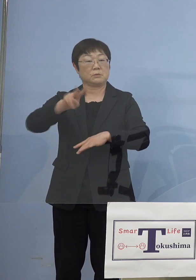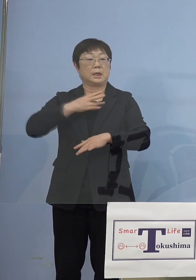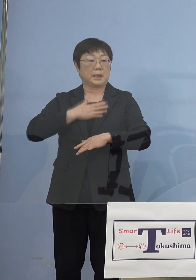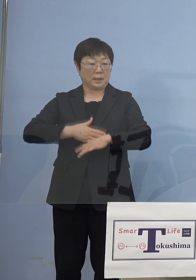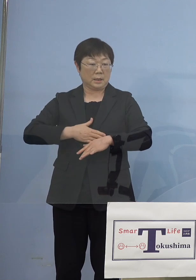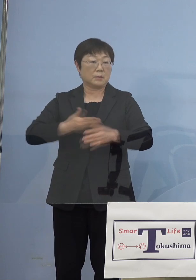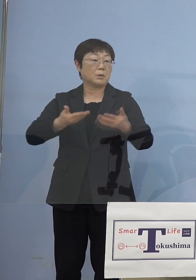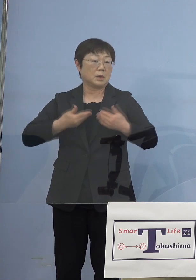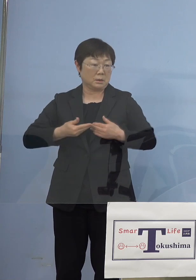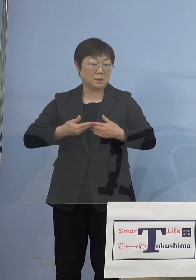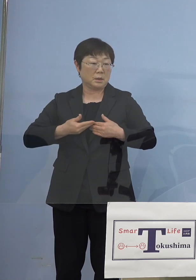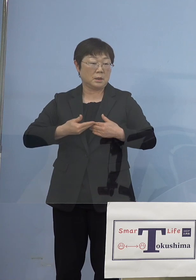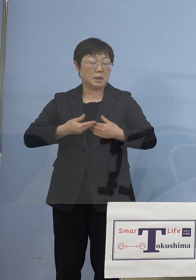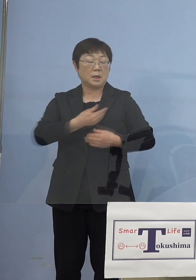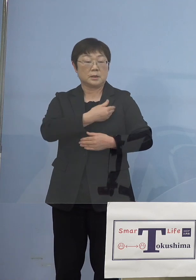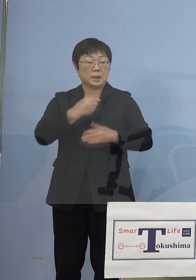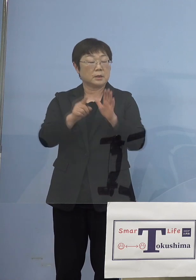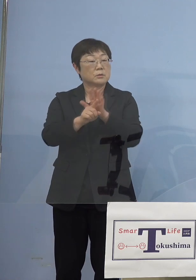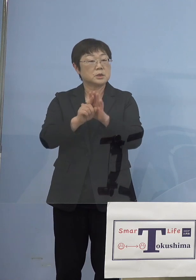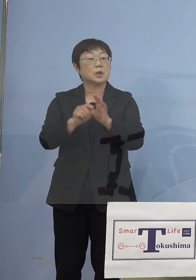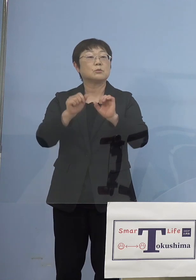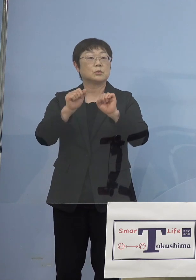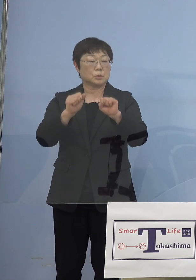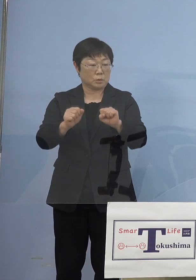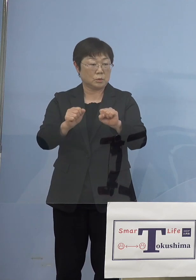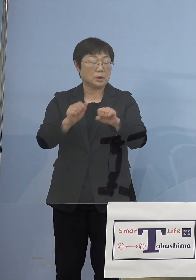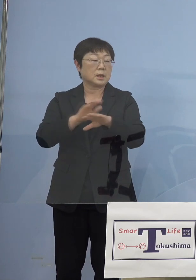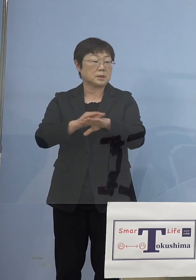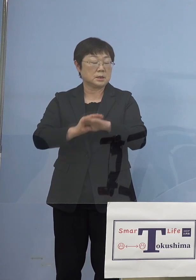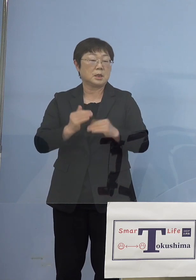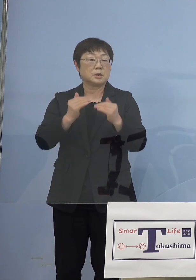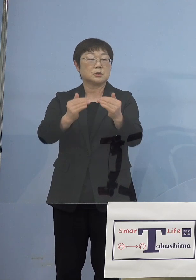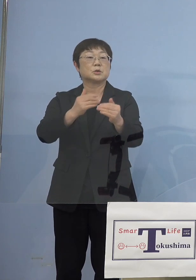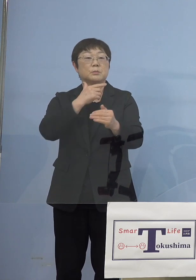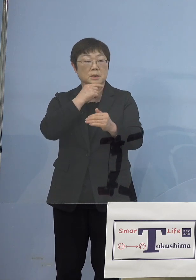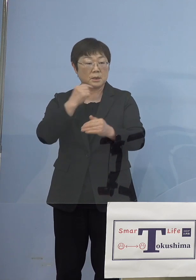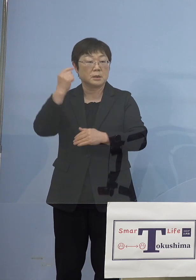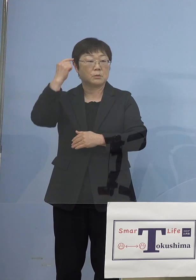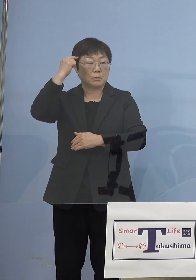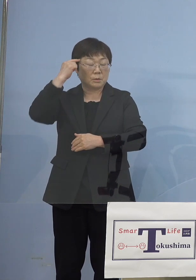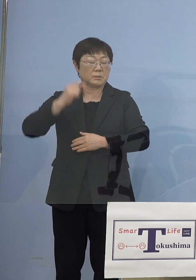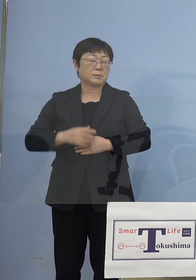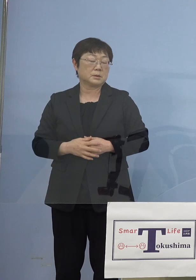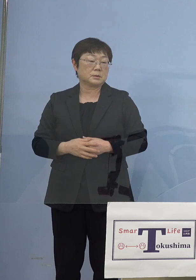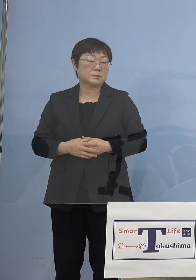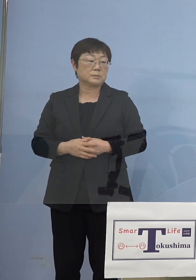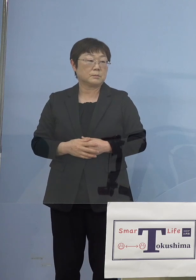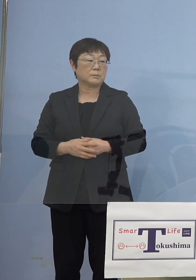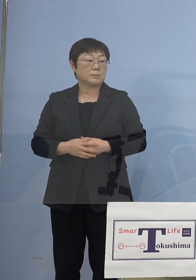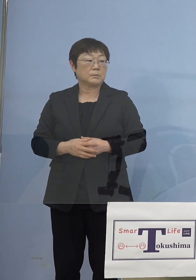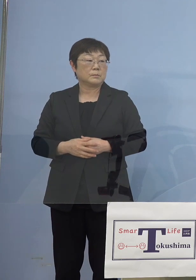出来得る支援をさせていただくという形で 進めたいと、こう考えております